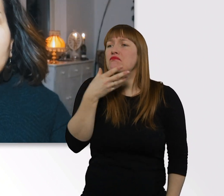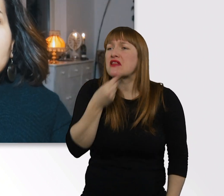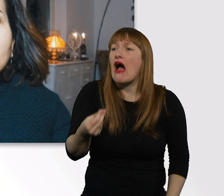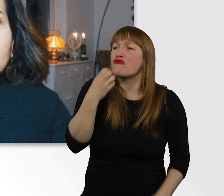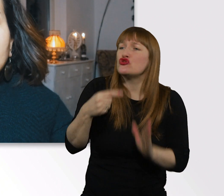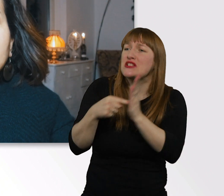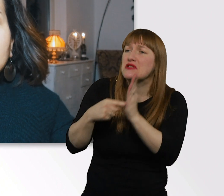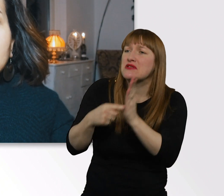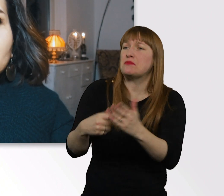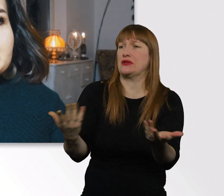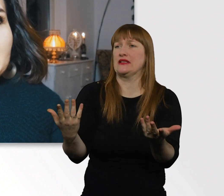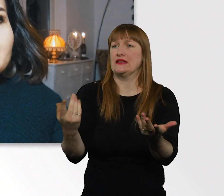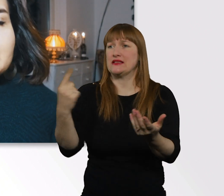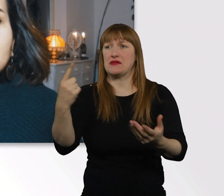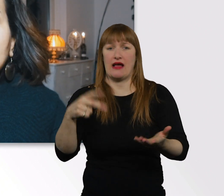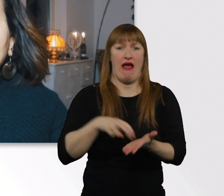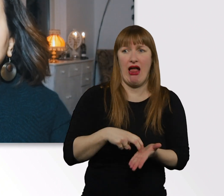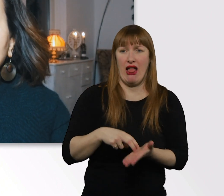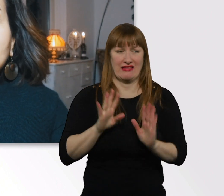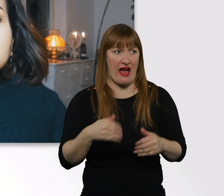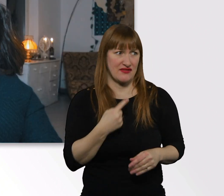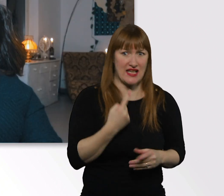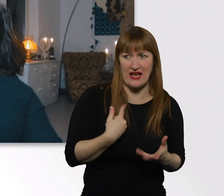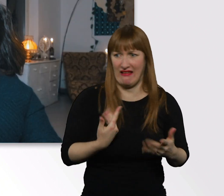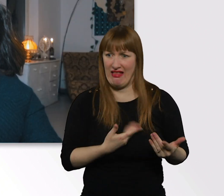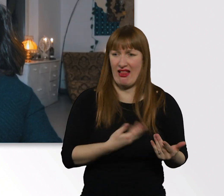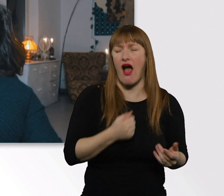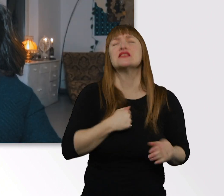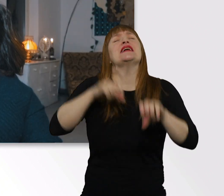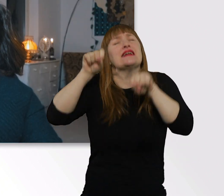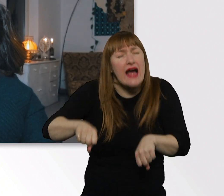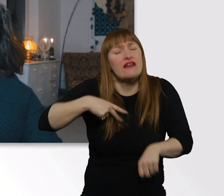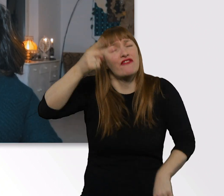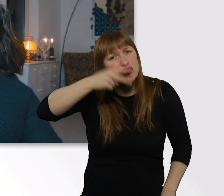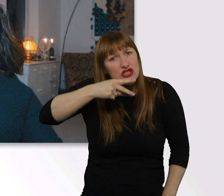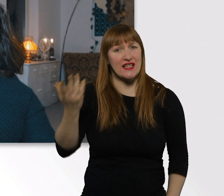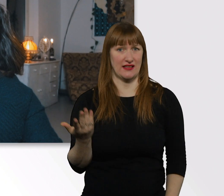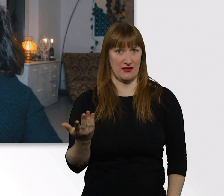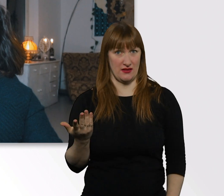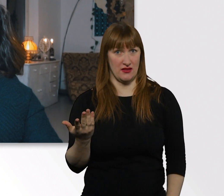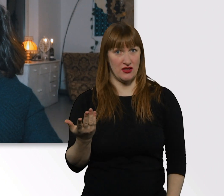Und nicht weiß, was richtig ist, was darf ich jetzt, was nicht. Diese Situationen haben wir öfter im Tag.